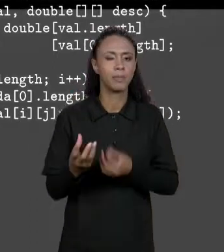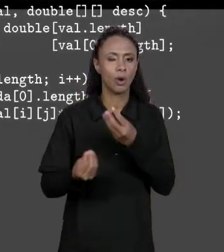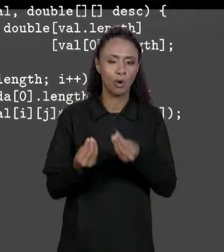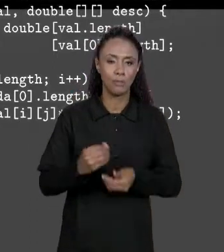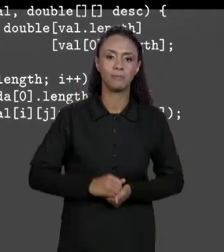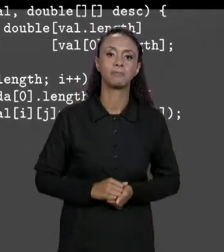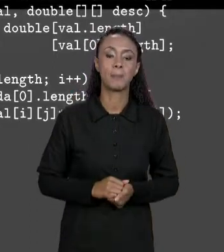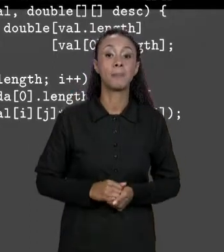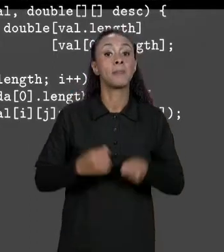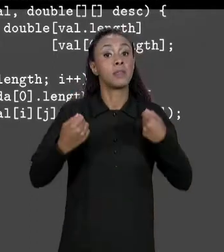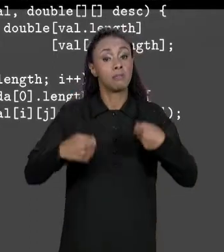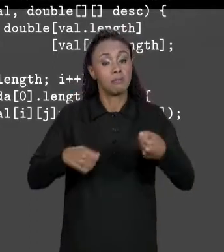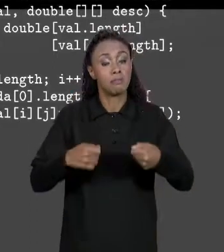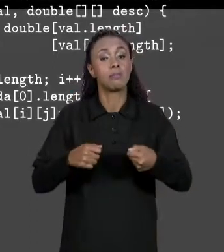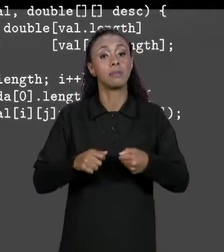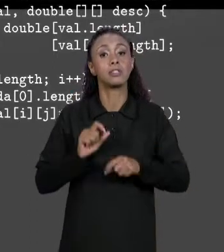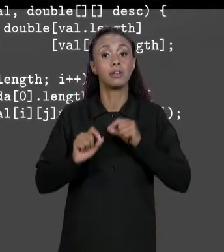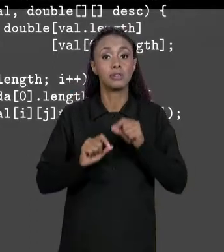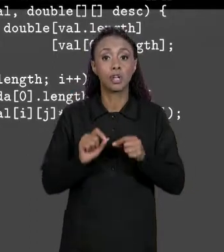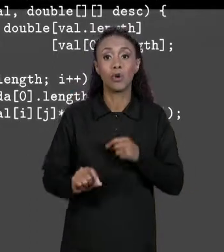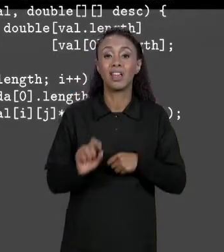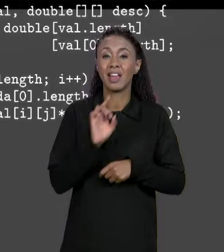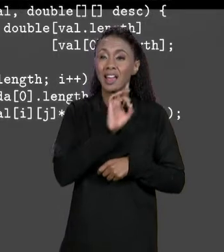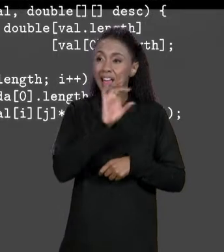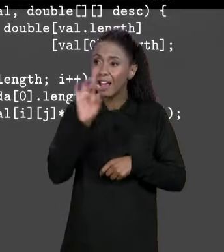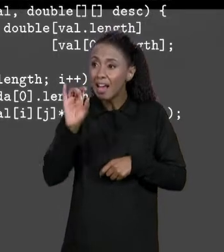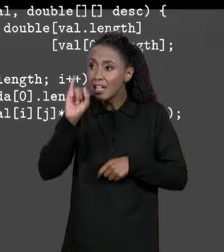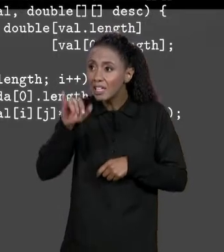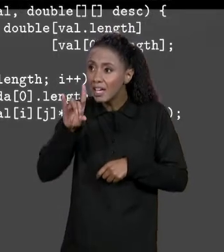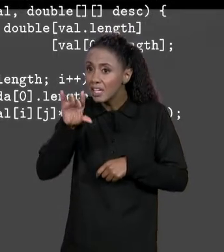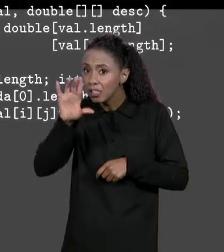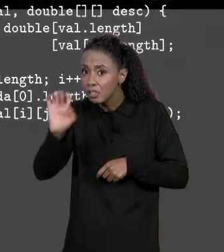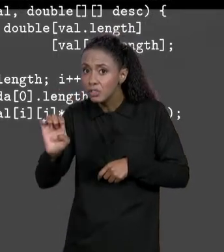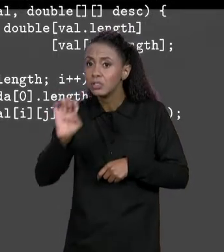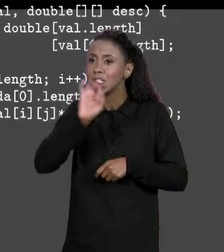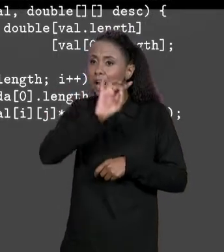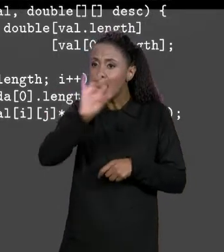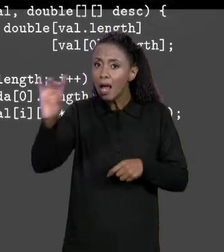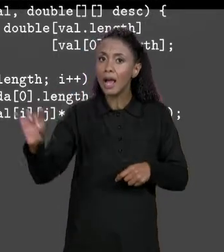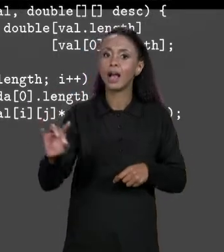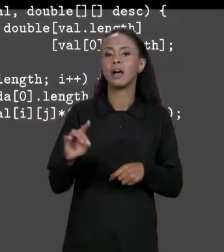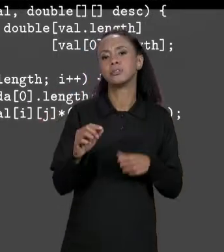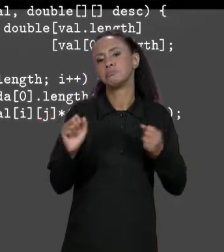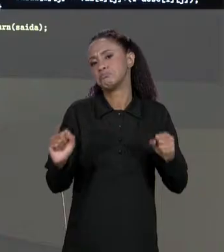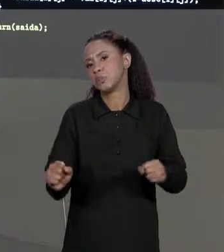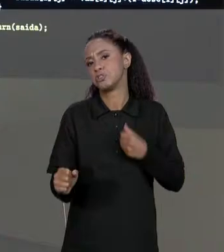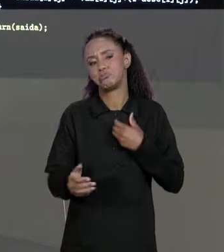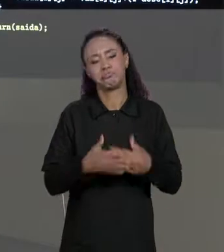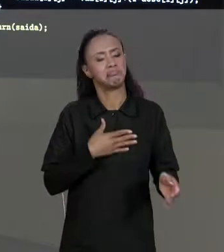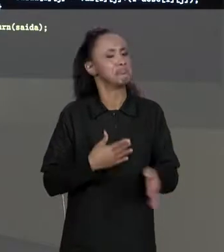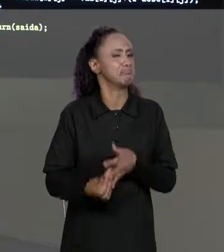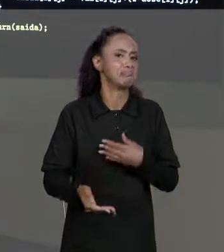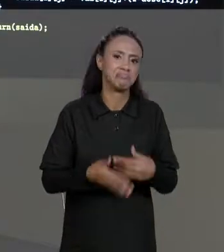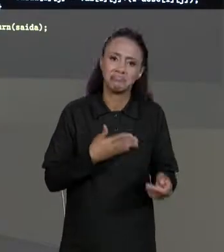PRECISAR PERCORRER CADA UM DOS INDÍCES DA MATRIZ, TANTO FAZ QUE ÍNDICES QUE A GENTE VAI ESTAR USANDO NO SENTIDO DA